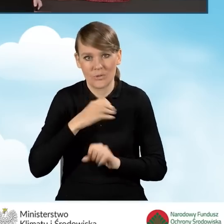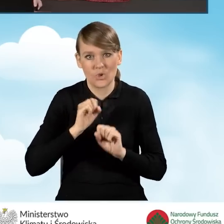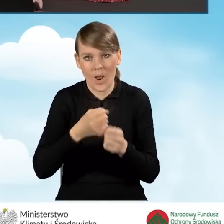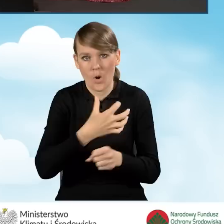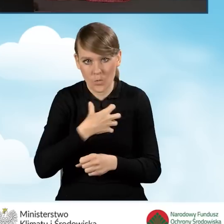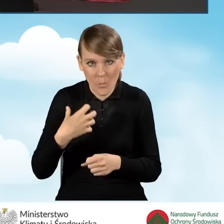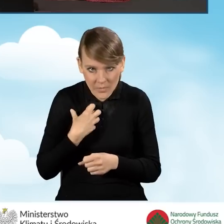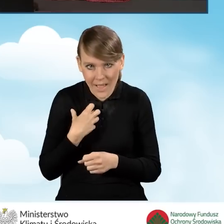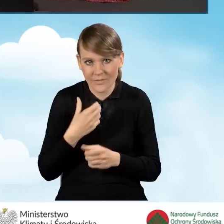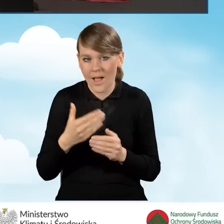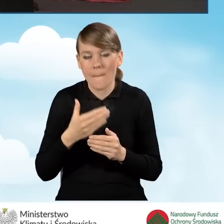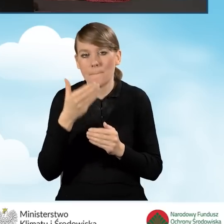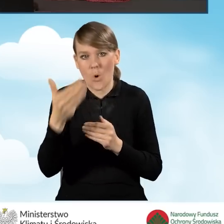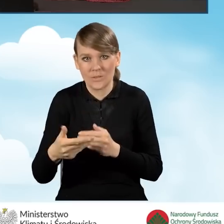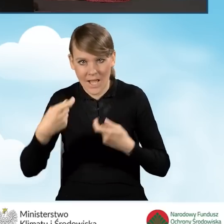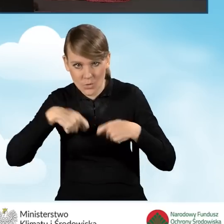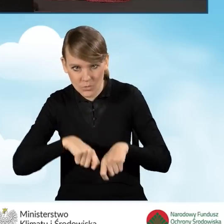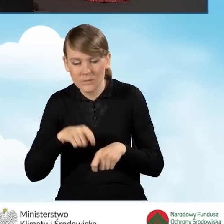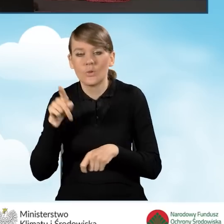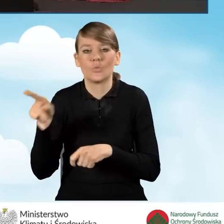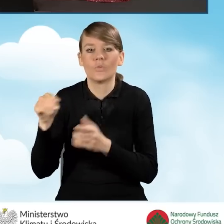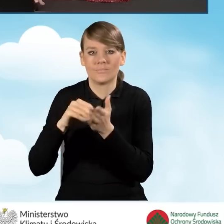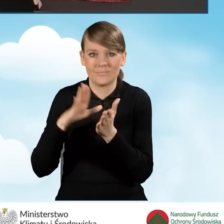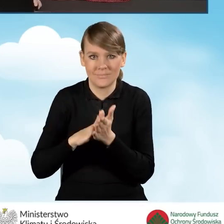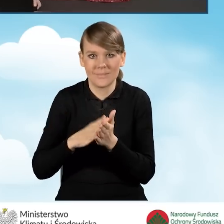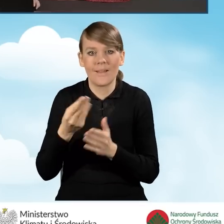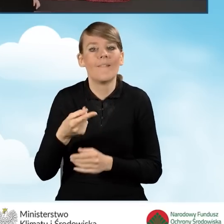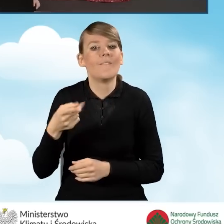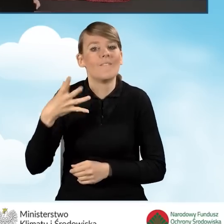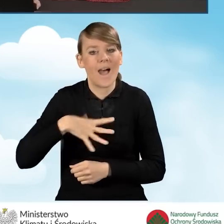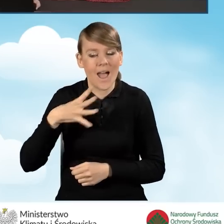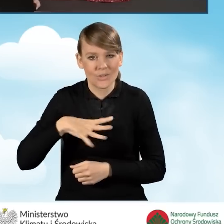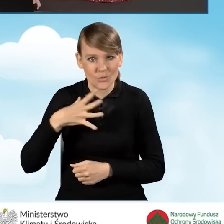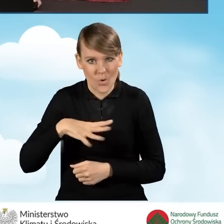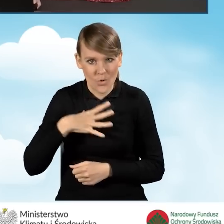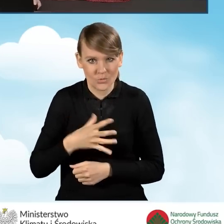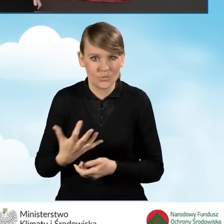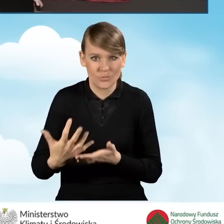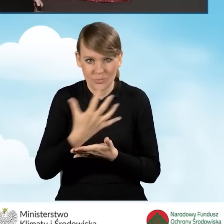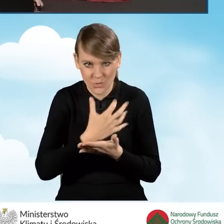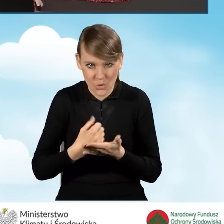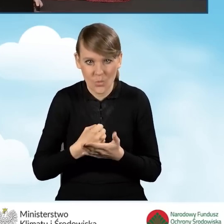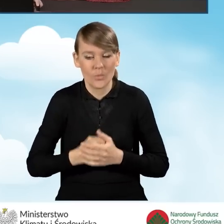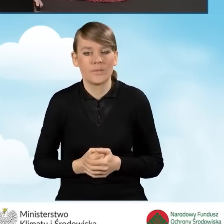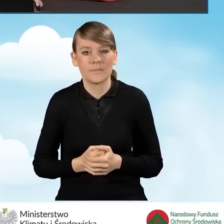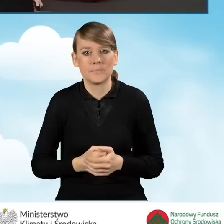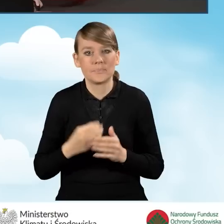wpisujemy tutaj wartość tego naszego przychodu i przechodzimy dalej.